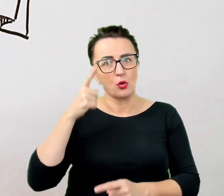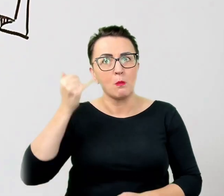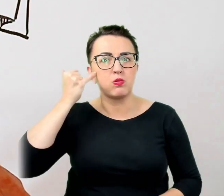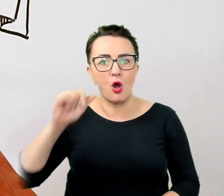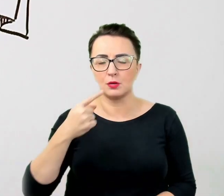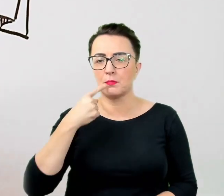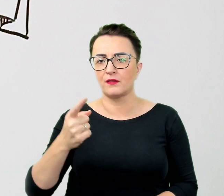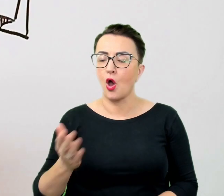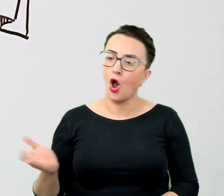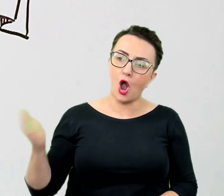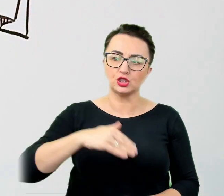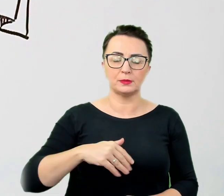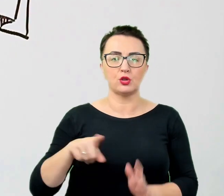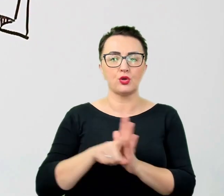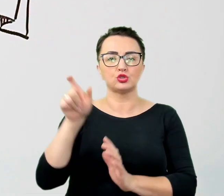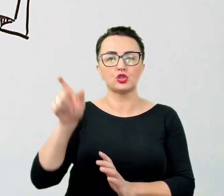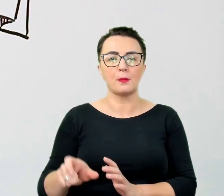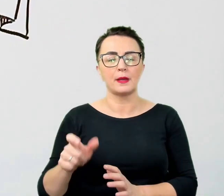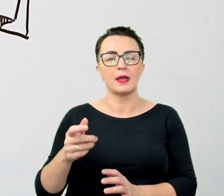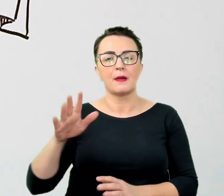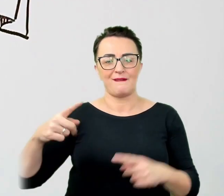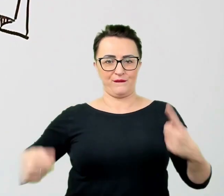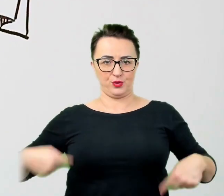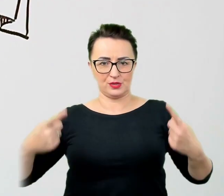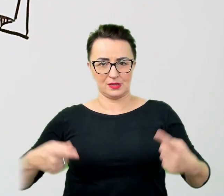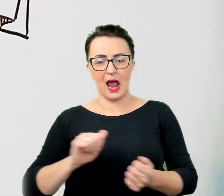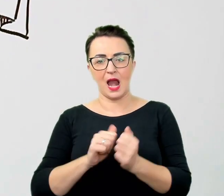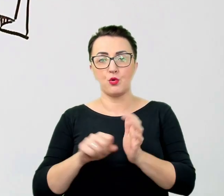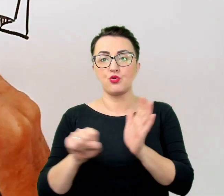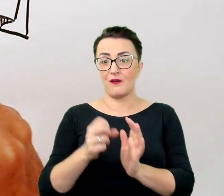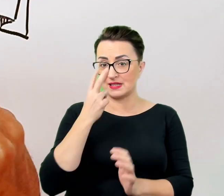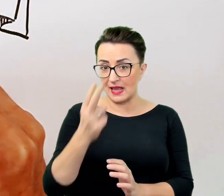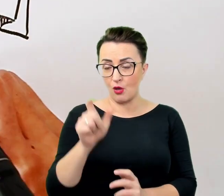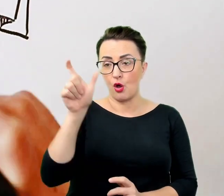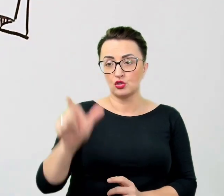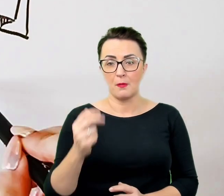albo "do widzenia" do osoby, która nie widzi. Tymczasem nie ma nic złego w używaniu tego typu zwrotów.